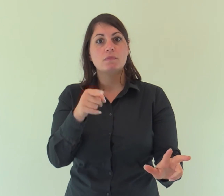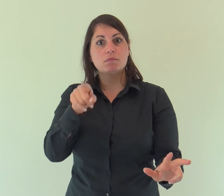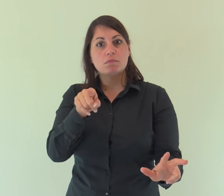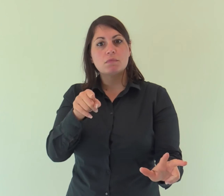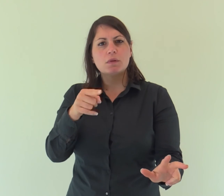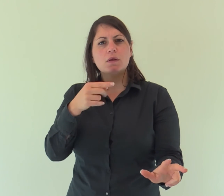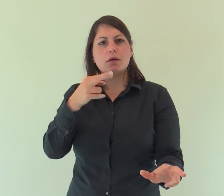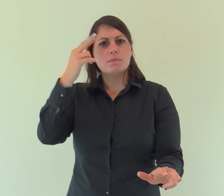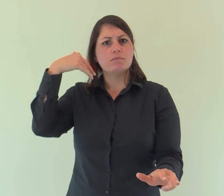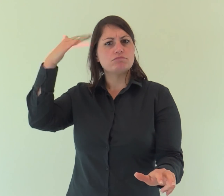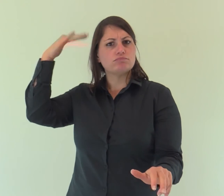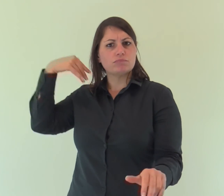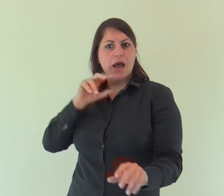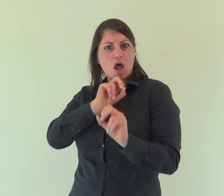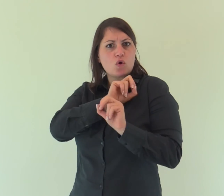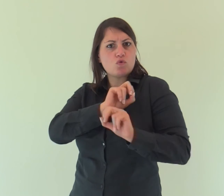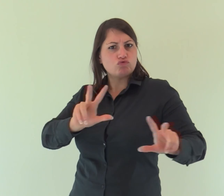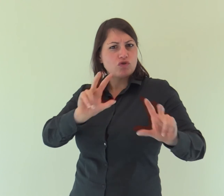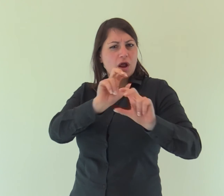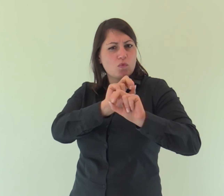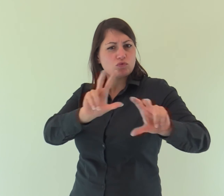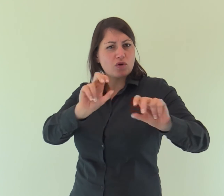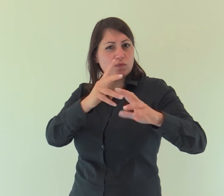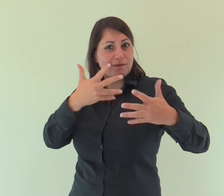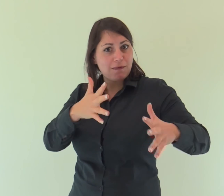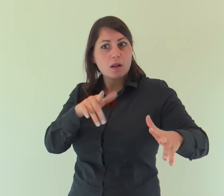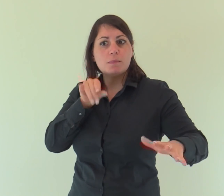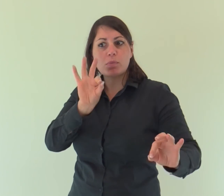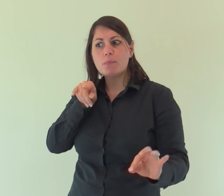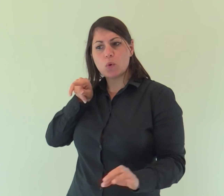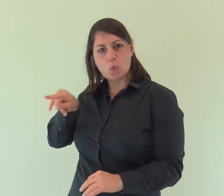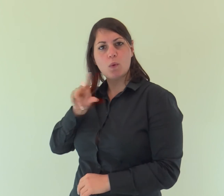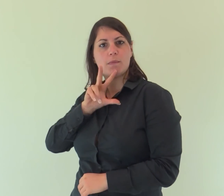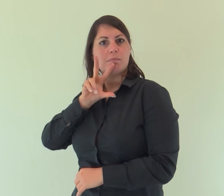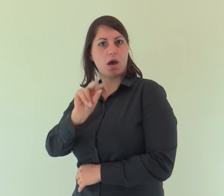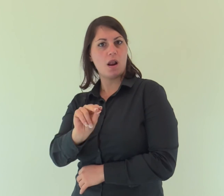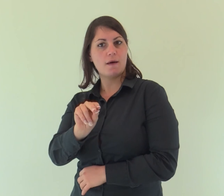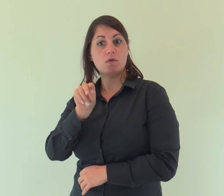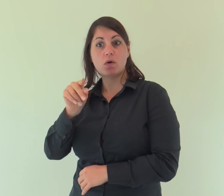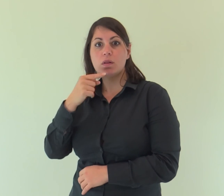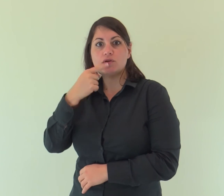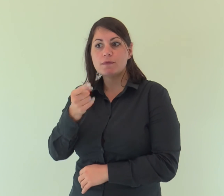«Era di lui che io dissi: